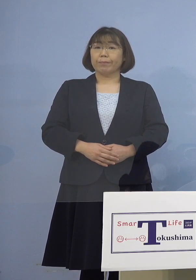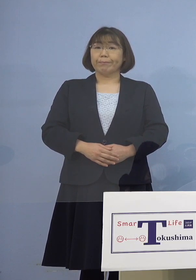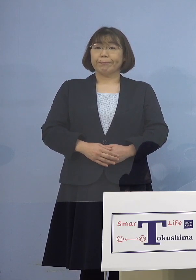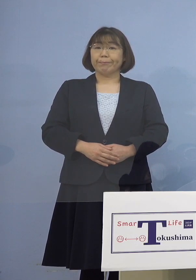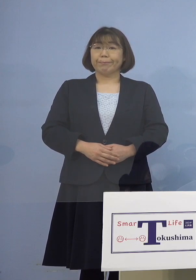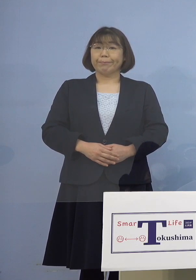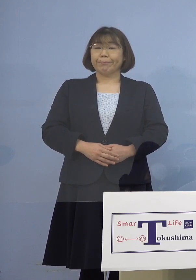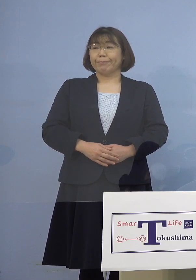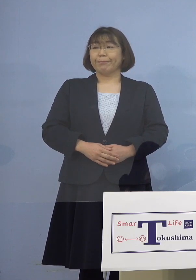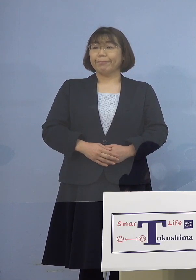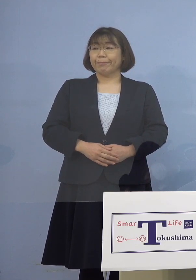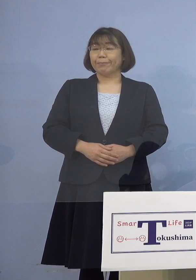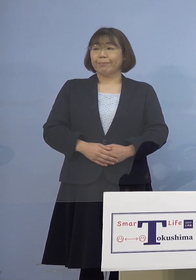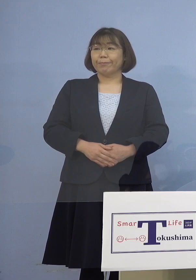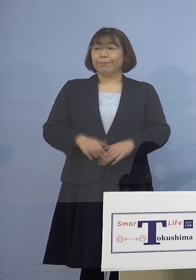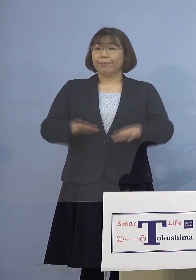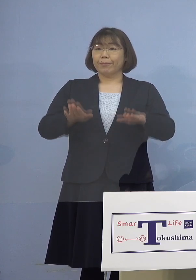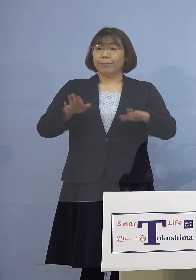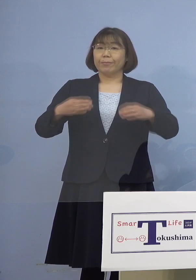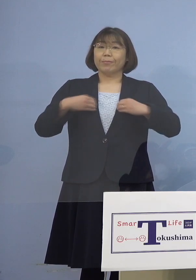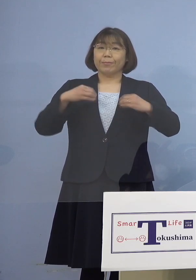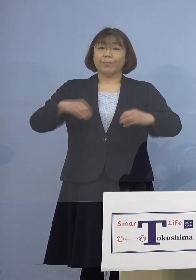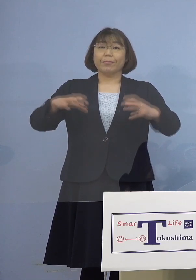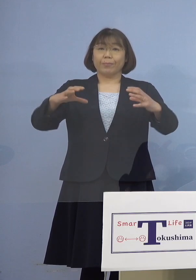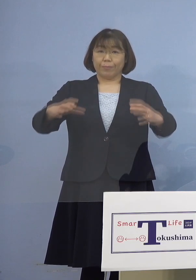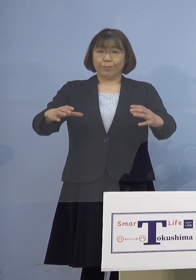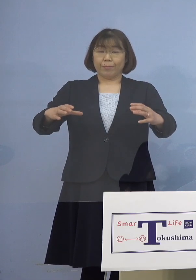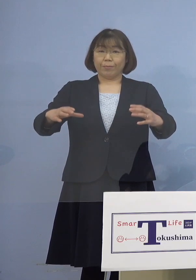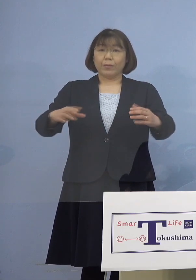（幹事者・四国放送） あと今日クラスターでまず医療機関